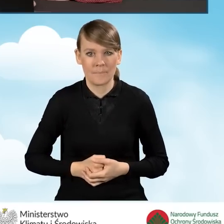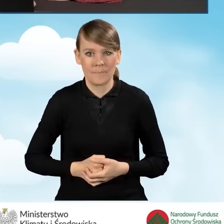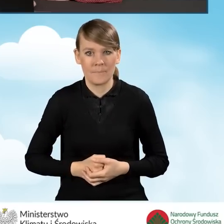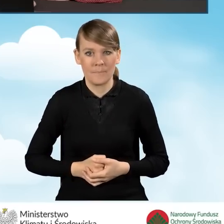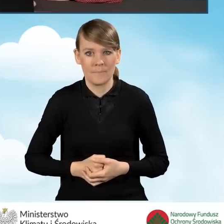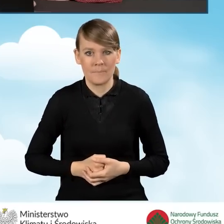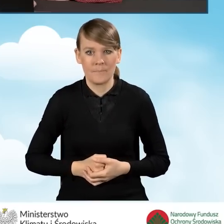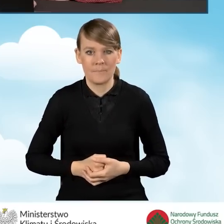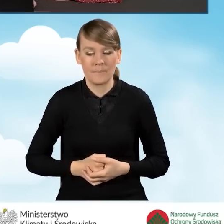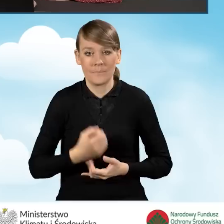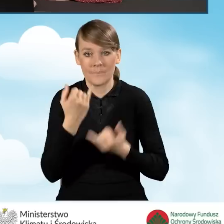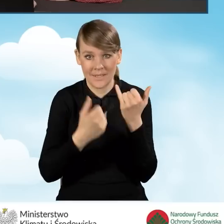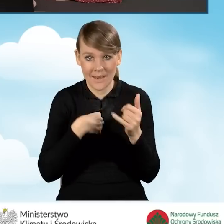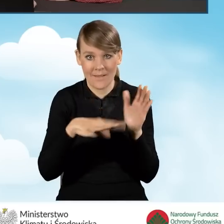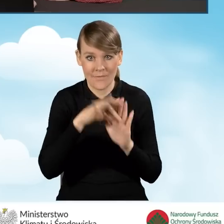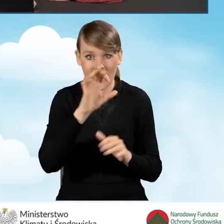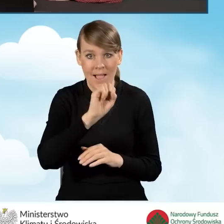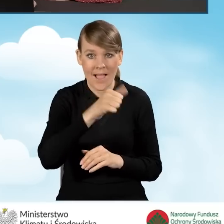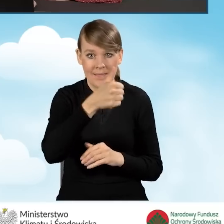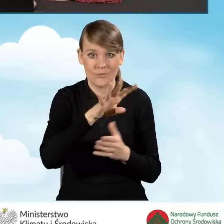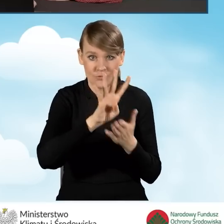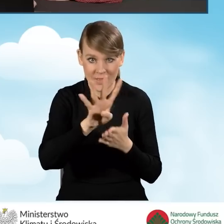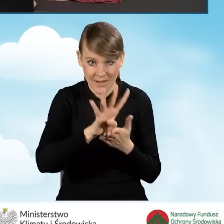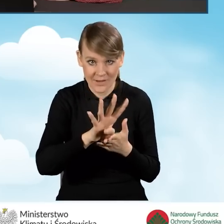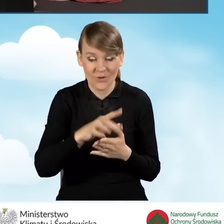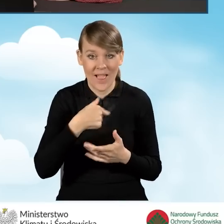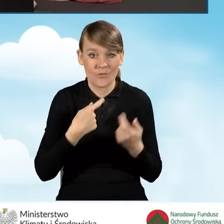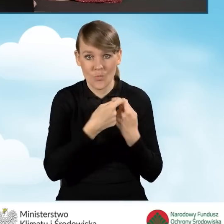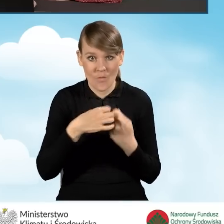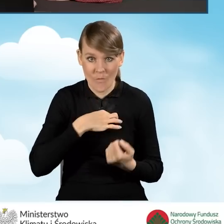Jeżeli zaznaczymy pole A1.14, czyli że jesteśmy współwłaścicielami,